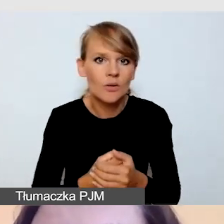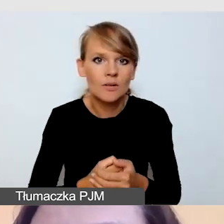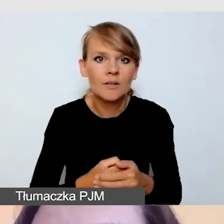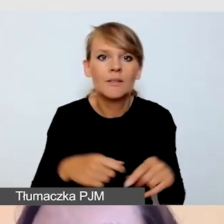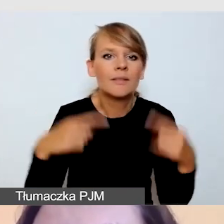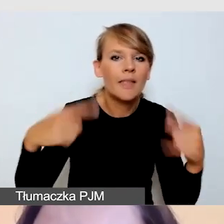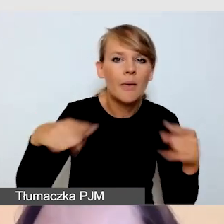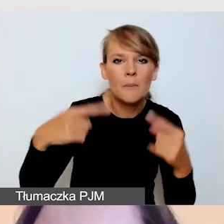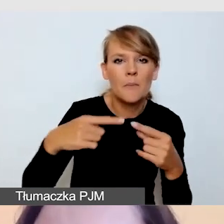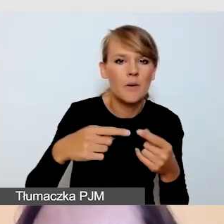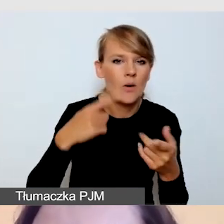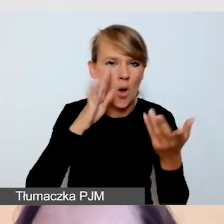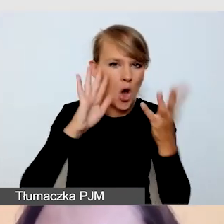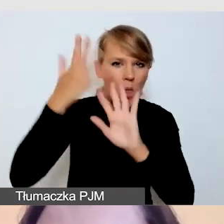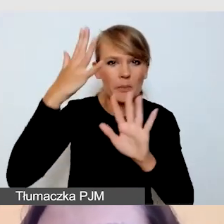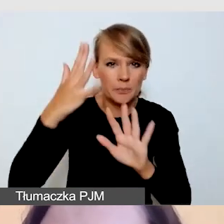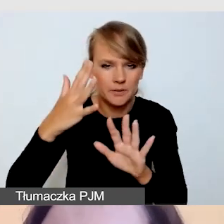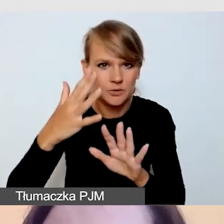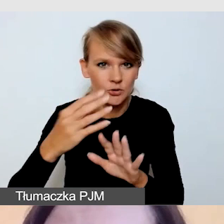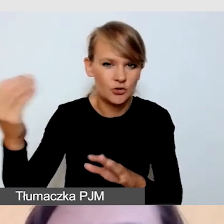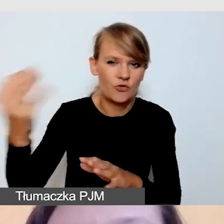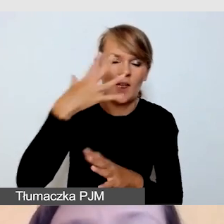nie odbijało nam się światło, które może rozpraszać.